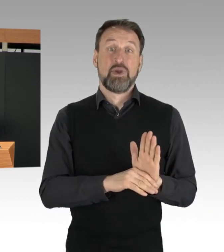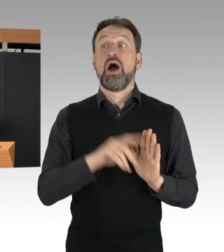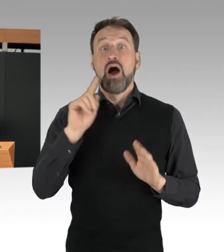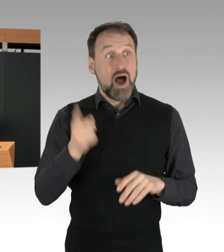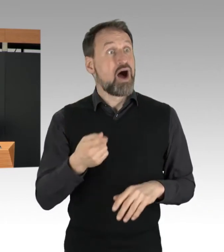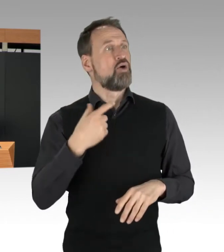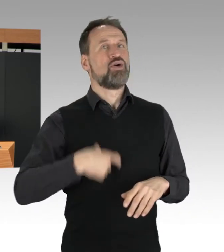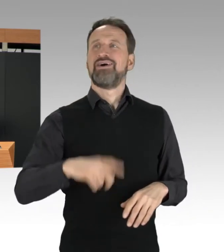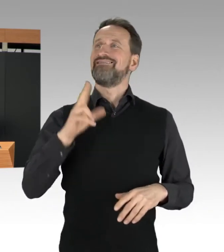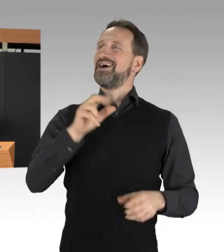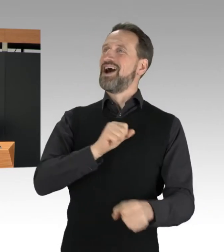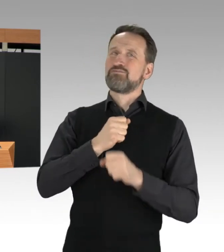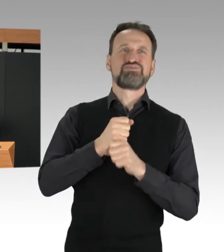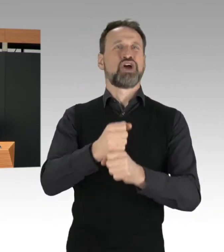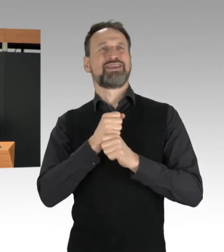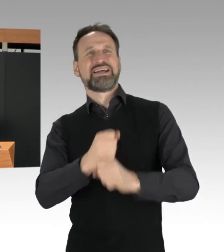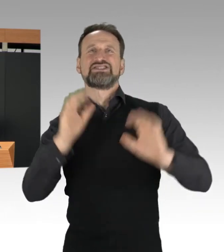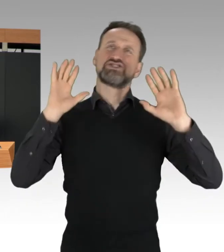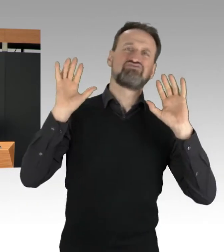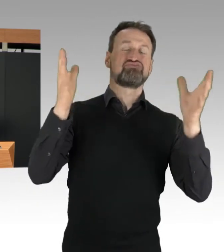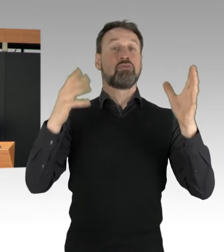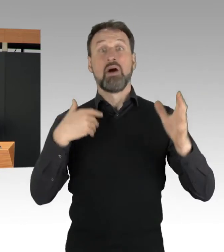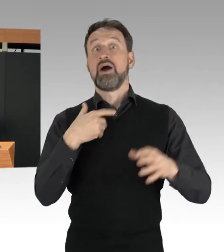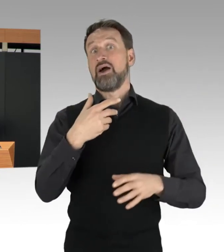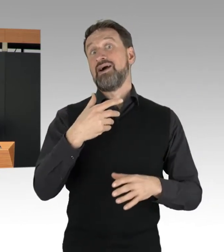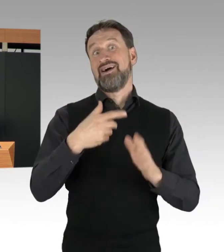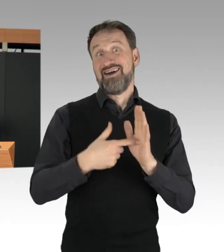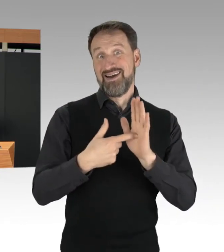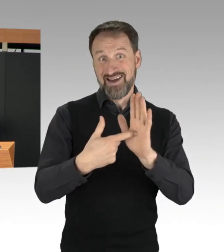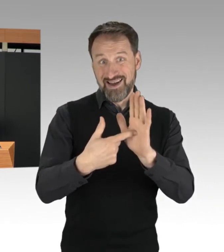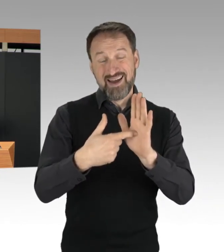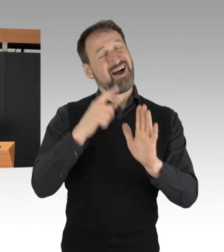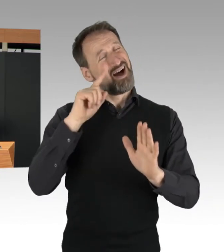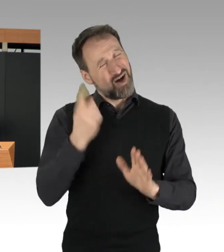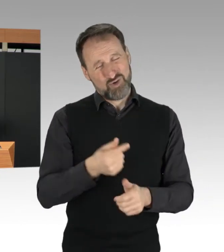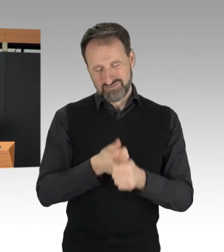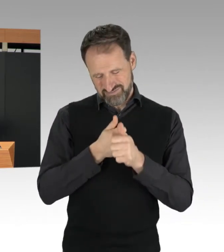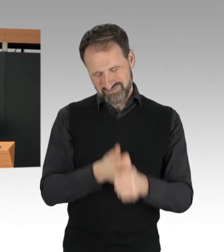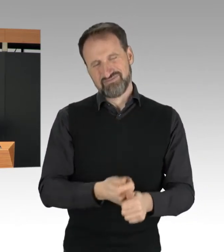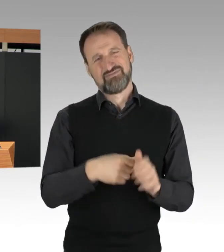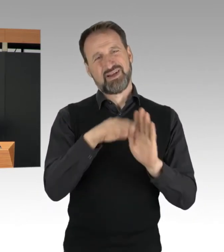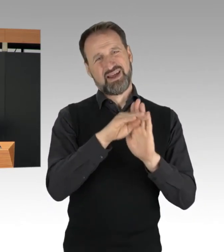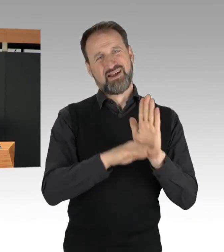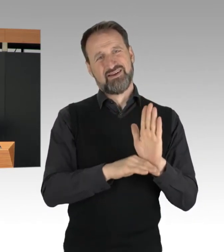denen ich hier unmissverständlich sagen möchte: Niemand steht über dem Gesetz.